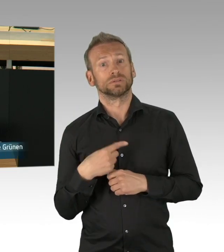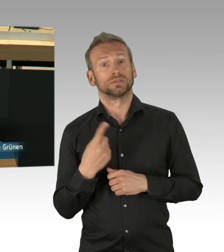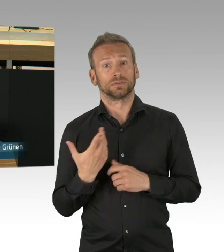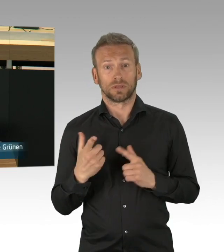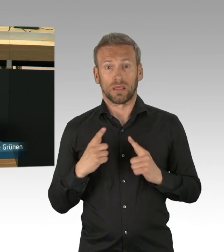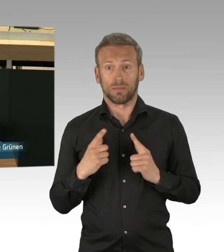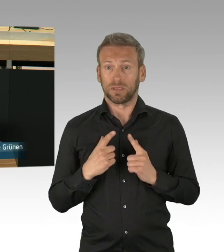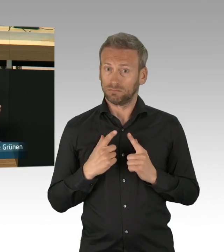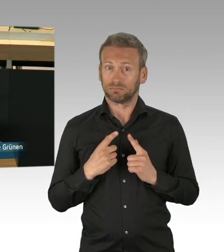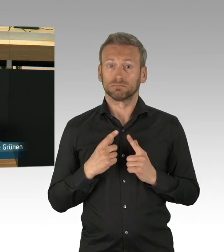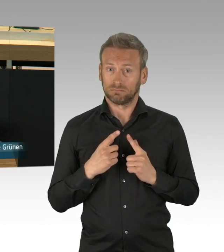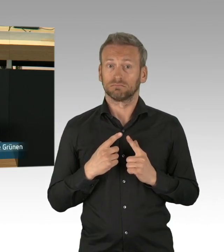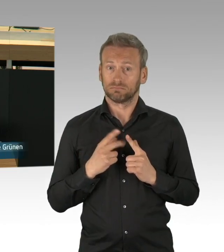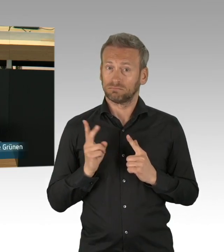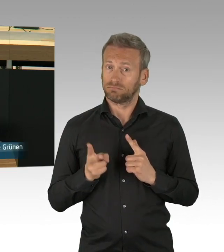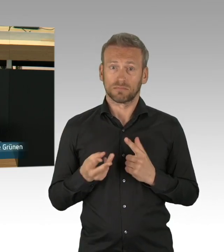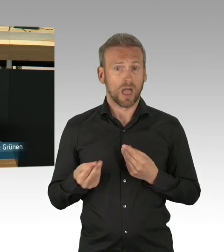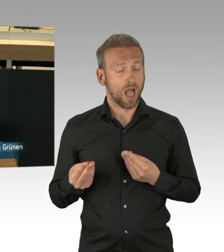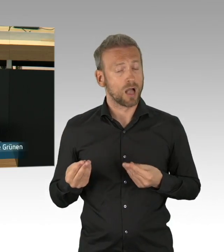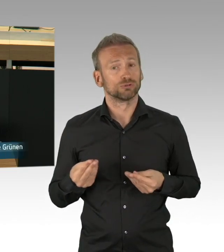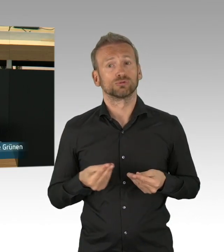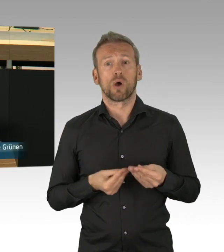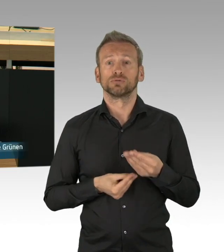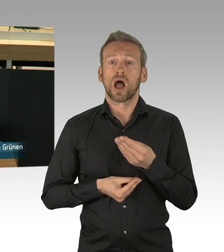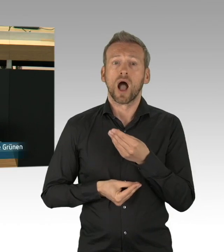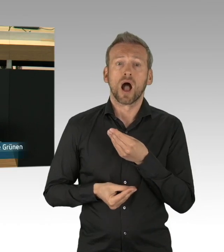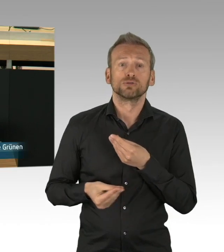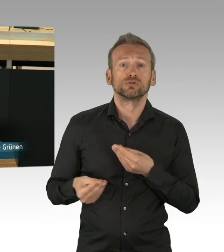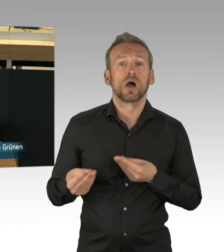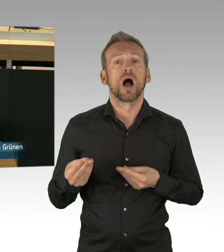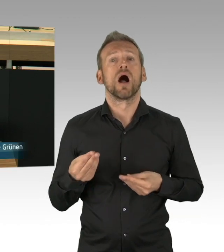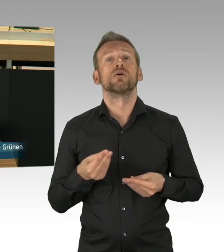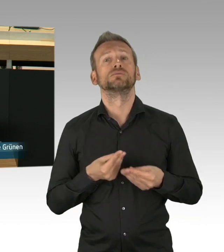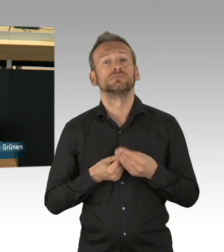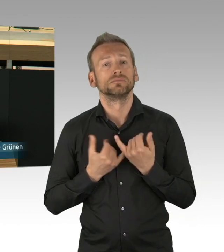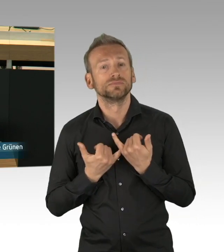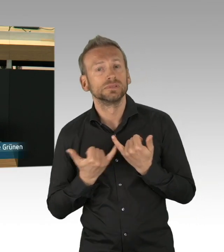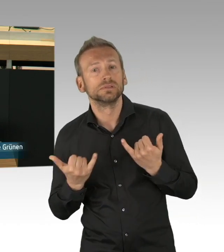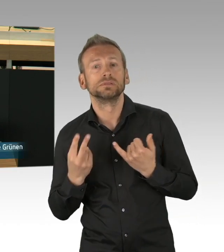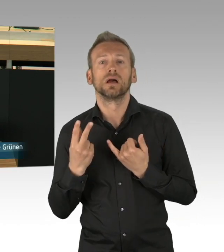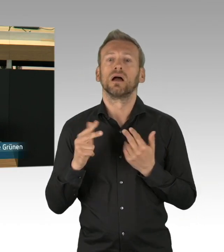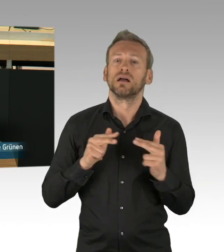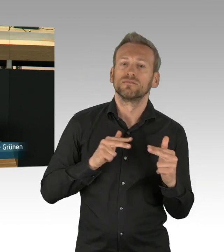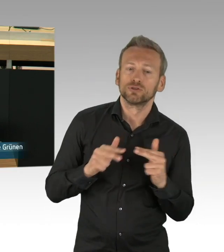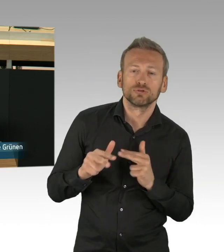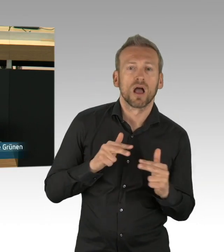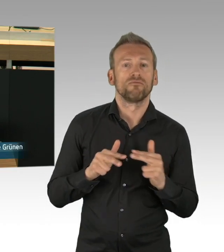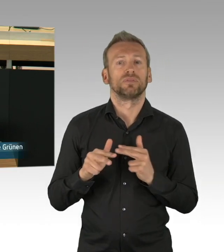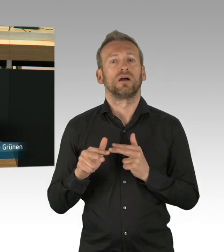Austausch erfordert Zuwendung und Nähe, beides ist in der aktuellen Corona-Krise nur eingeschränkt möglich.